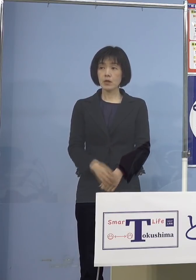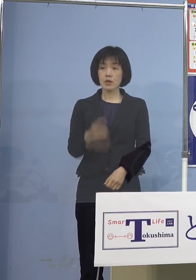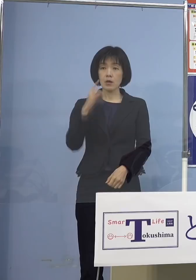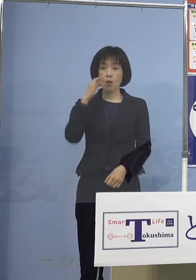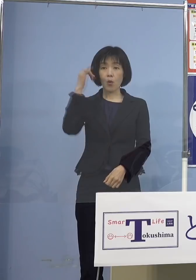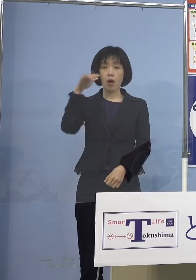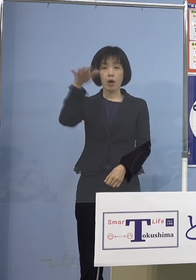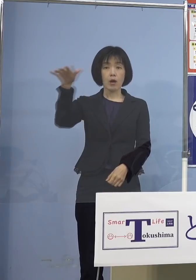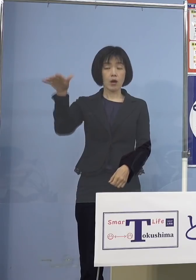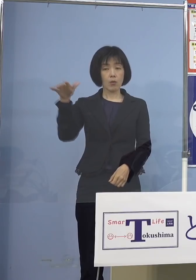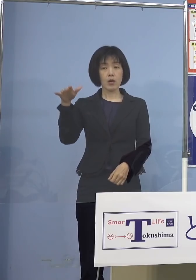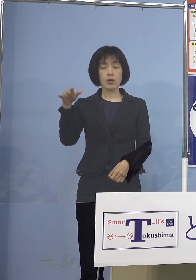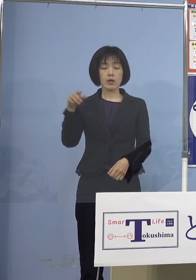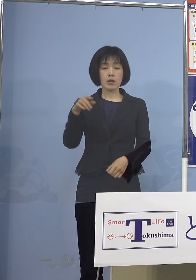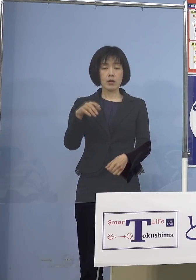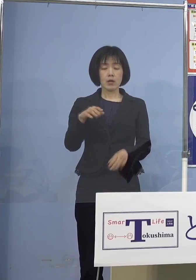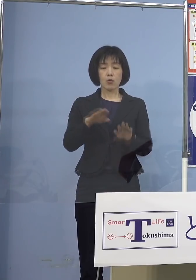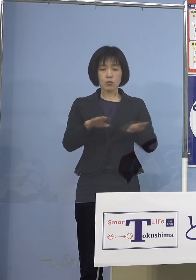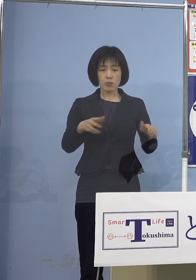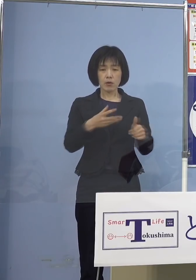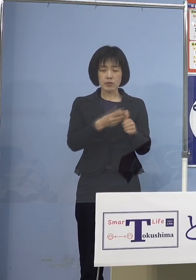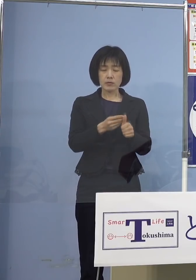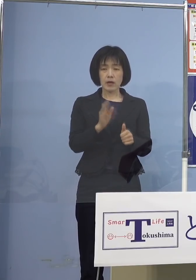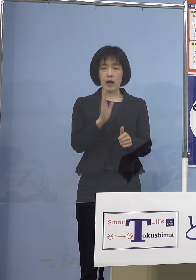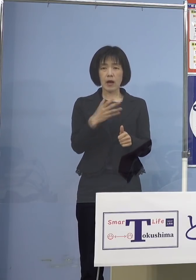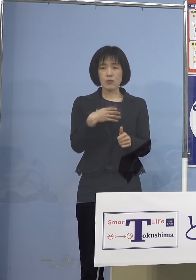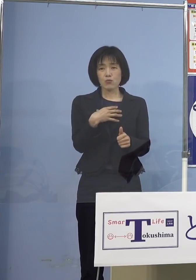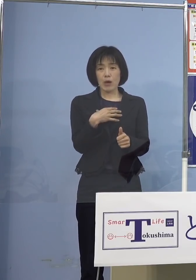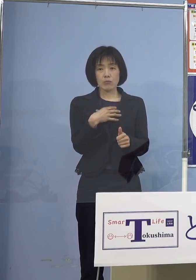一部不安、心配を抱えていらっしゃる方が いらっしゃるんですけれども